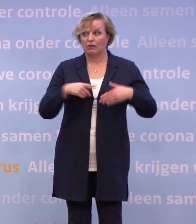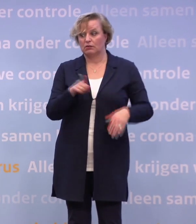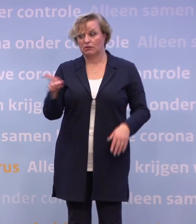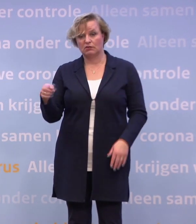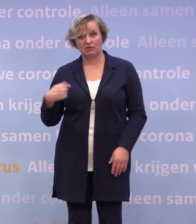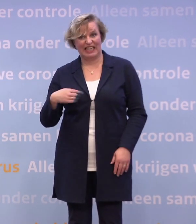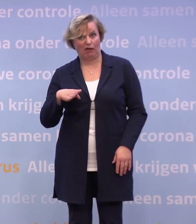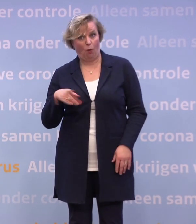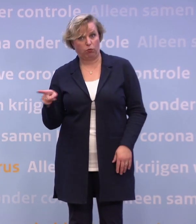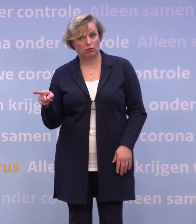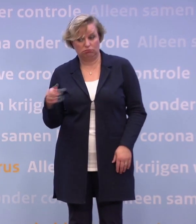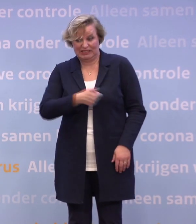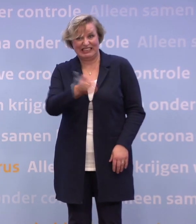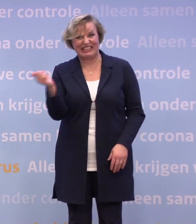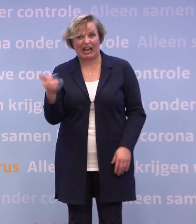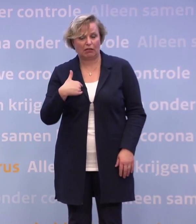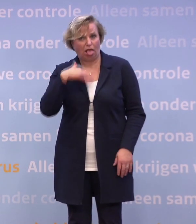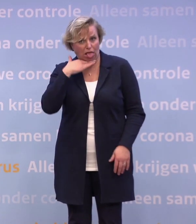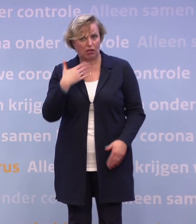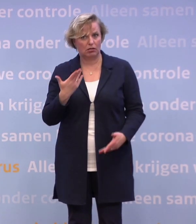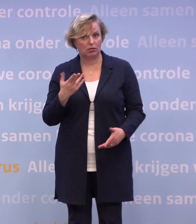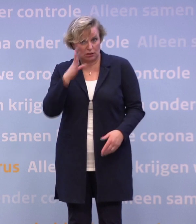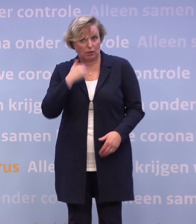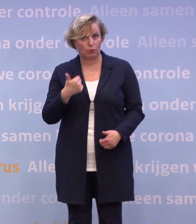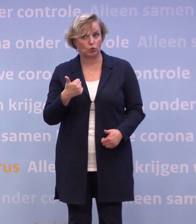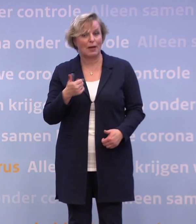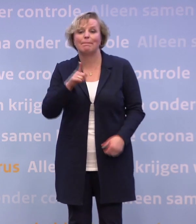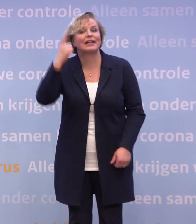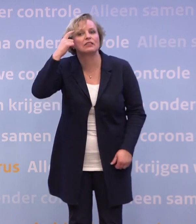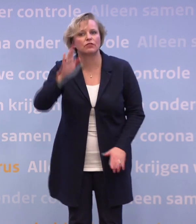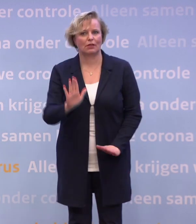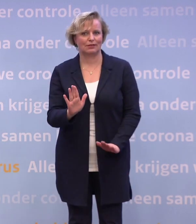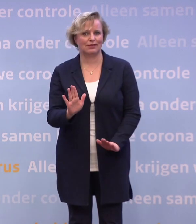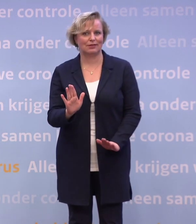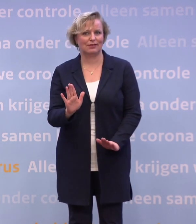Ik denk iedereen, dat je er toch helemaal klaar mee bent. Ja. Maar het is niet verstandig Dus we moeten toch doorzetten.